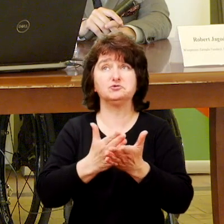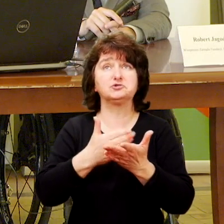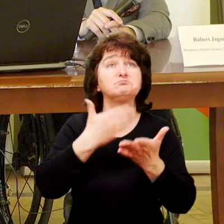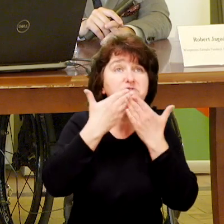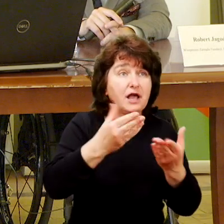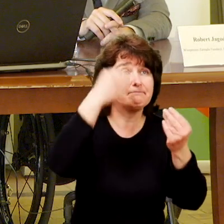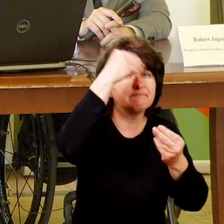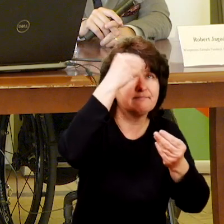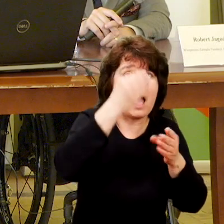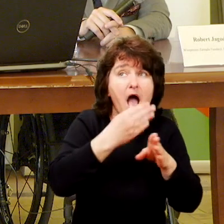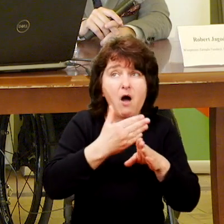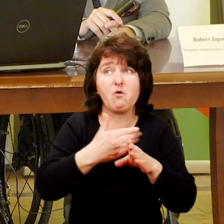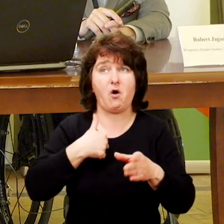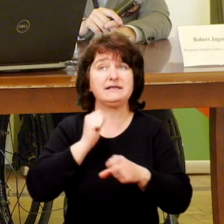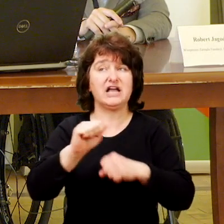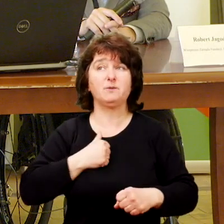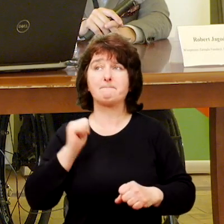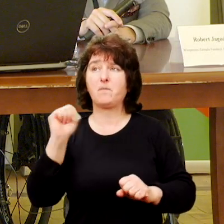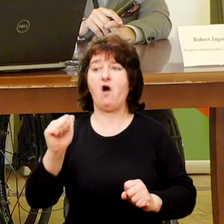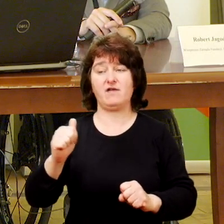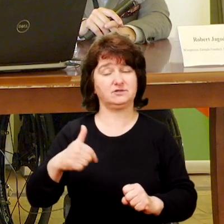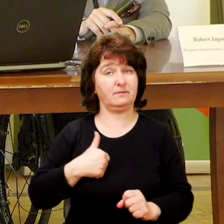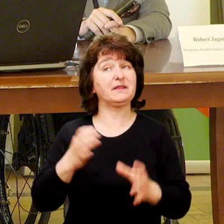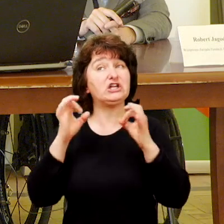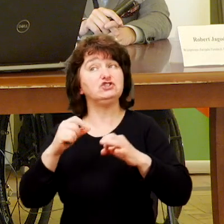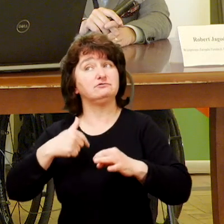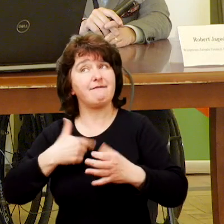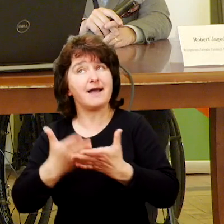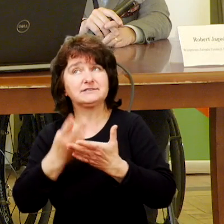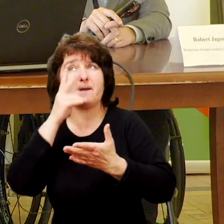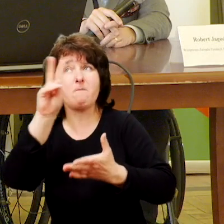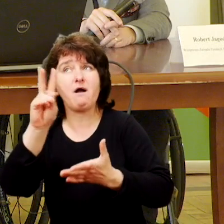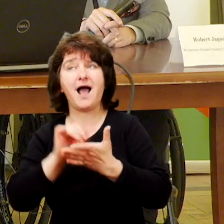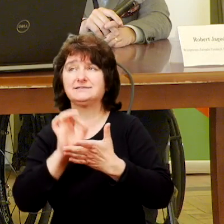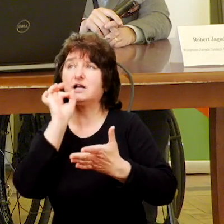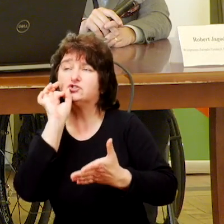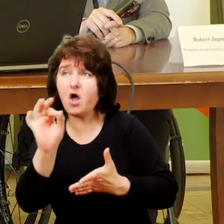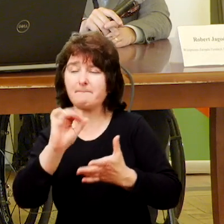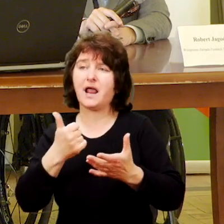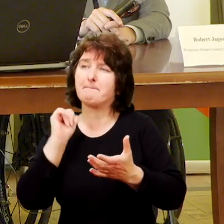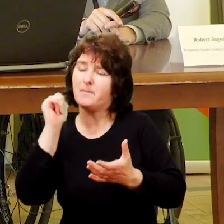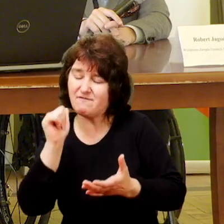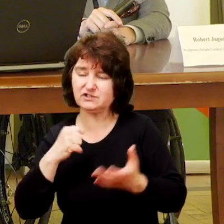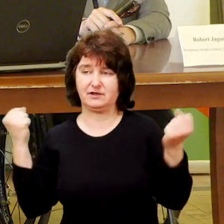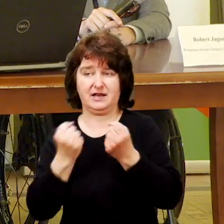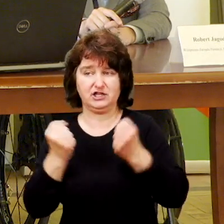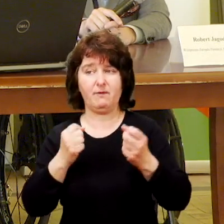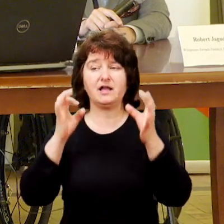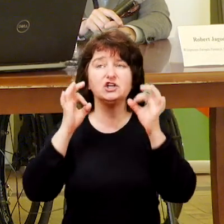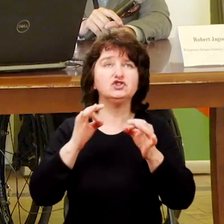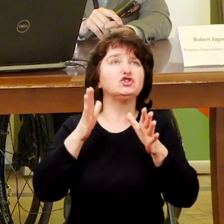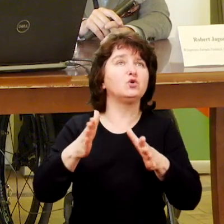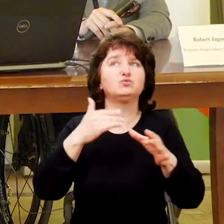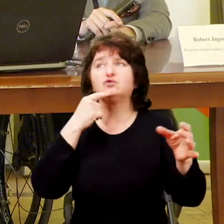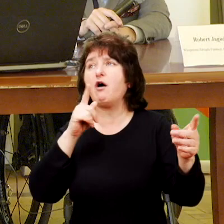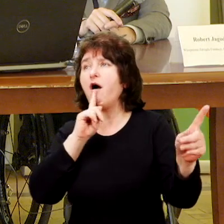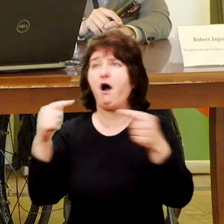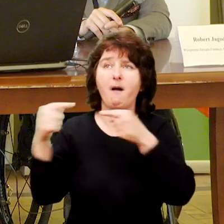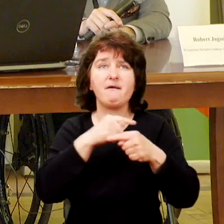Ja dzisiaj przede wszystkim chcę być rzecznikiem takiego profesjonalnego działania, dlatego, że tutaj dużo słyszymy o liczbach.